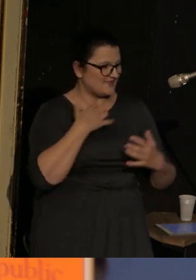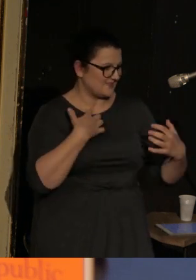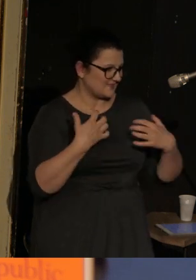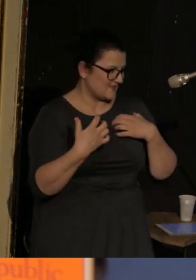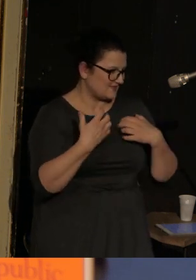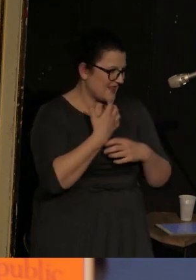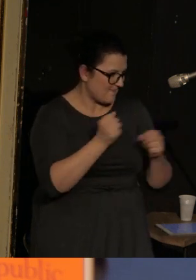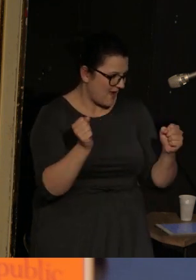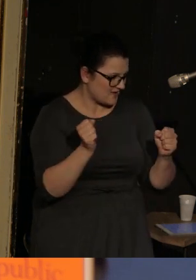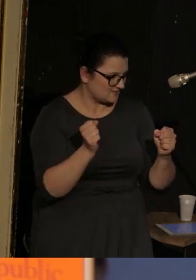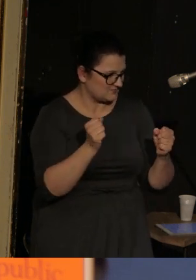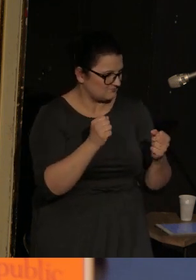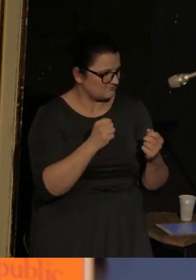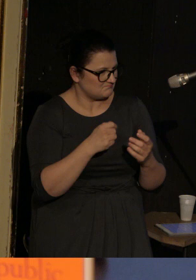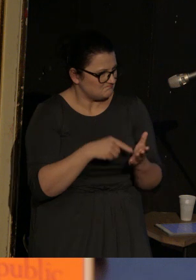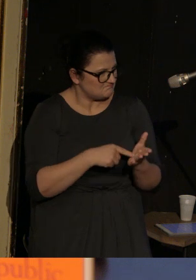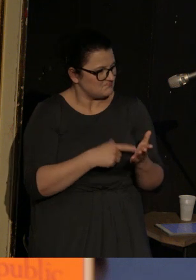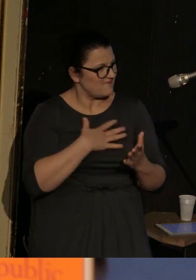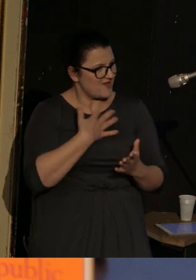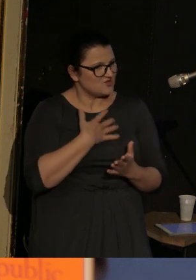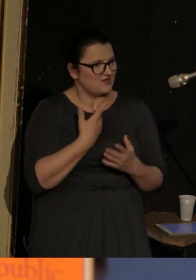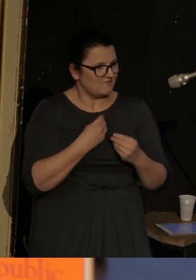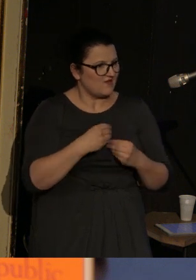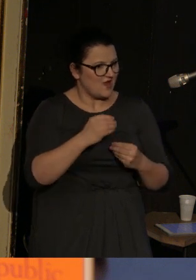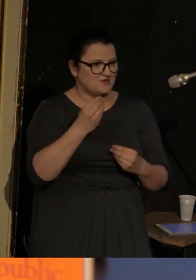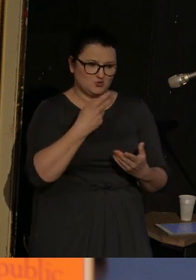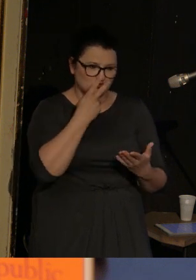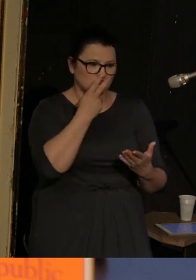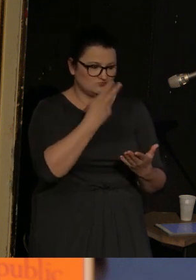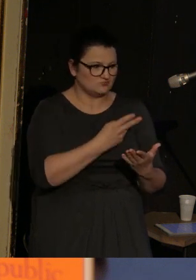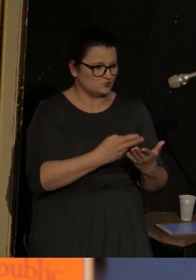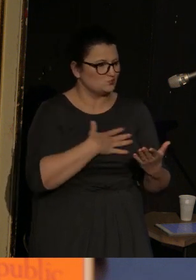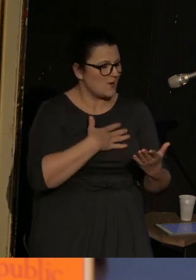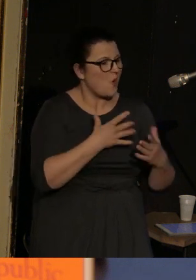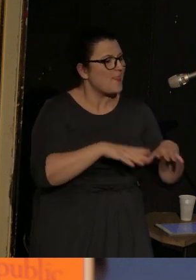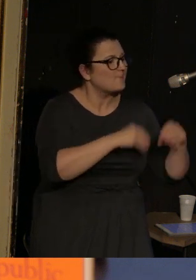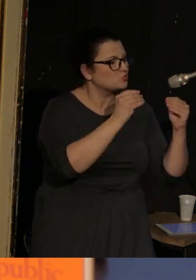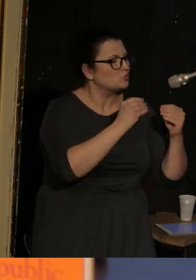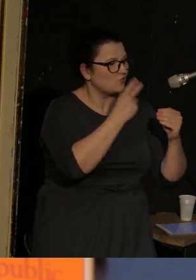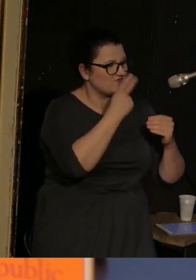Które to wrażenie się zwiększa ze względu na to, że na samym początku mamy wymienione osoby,